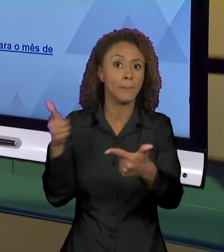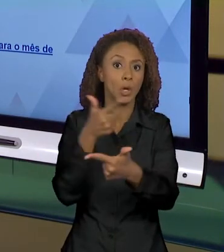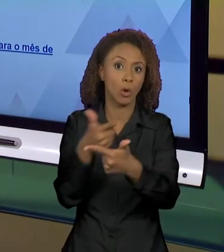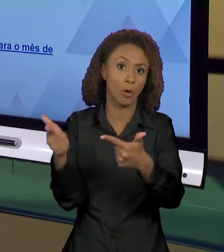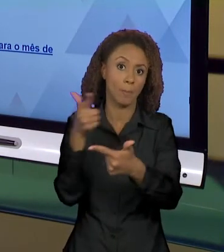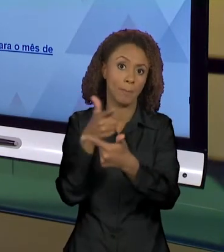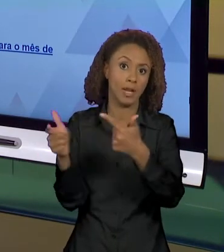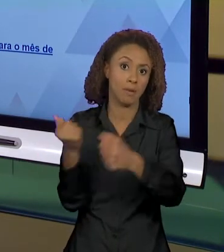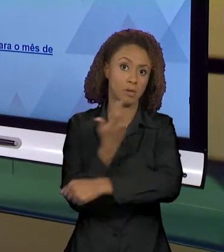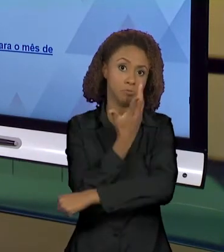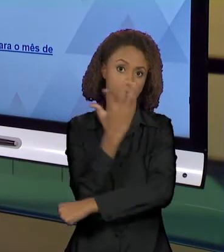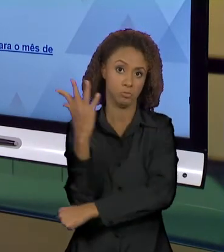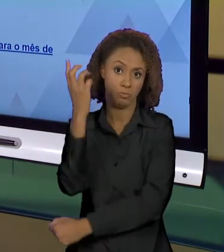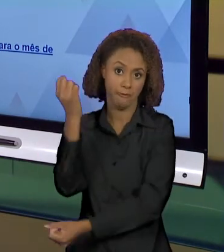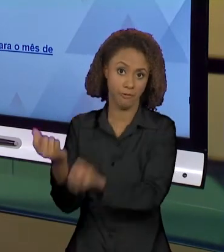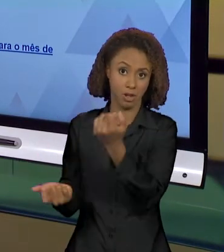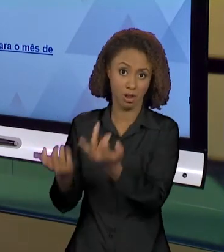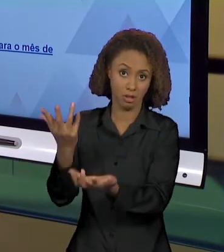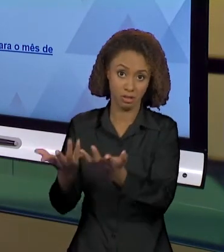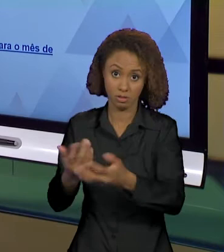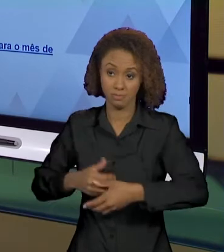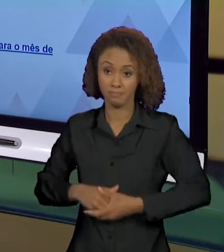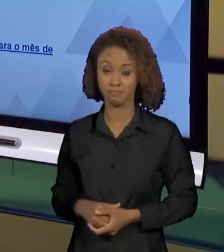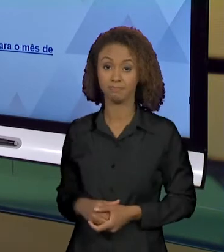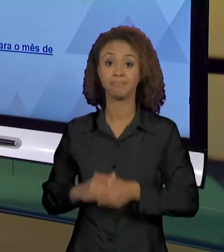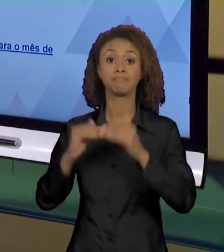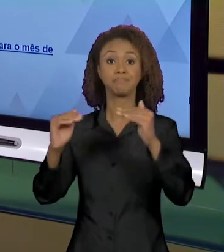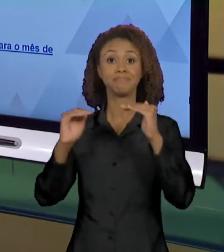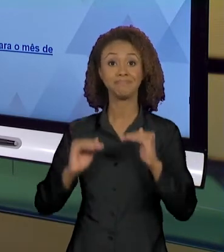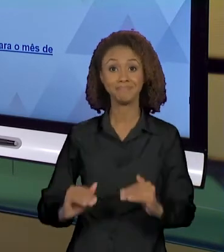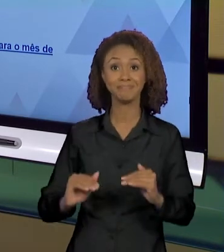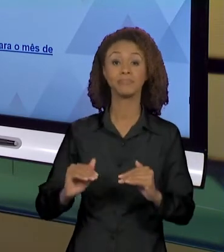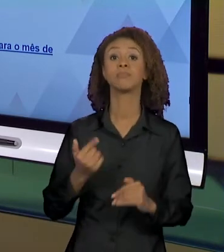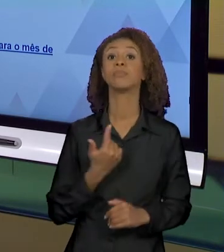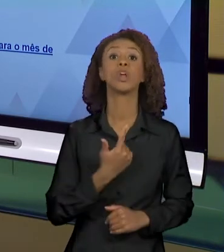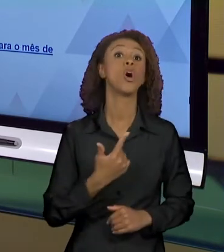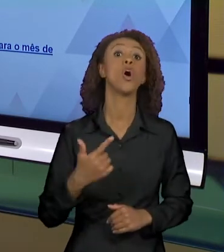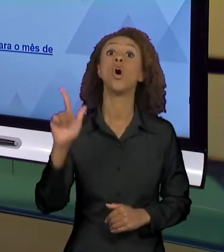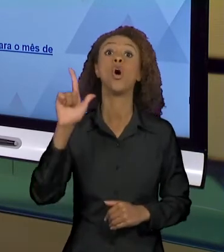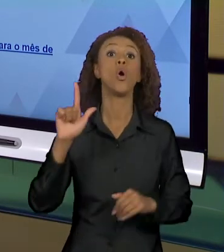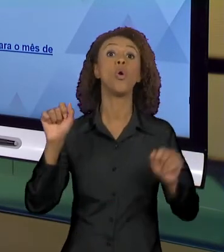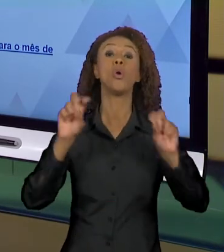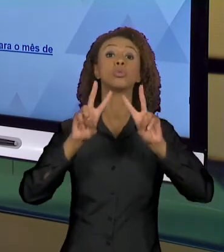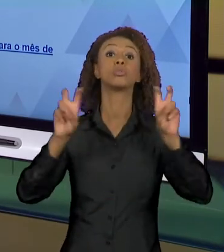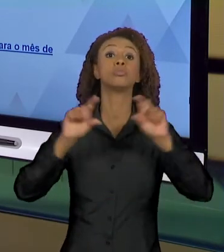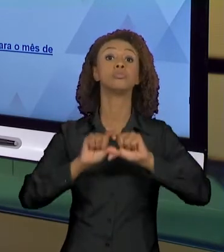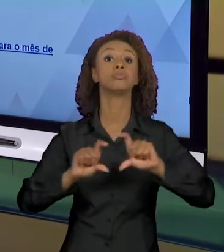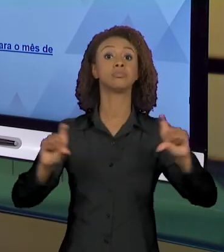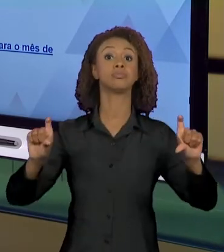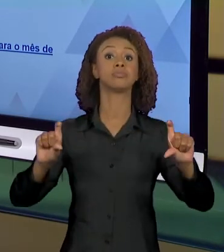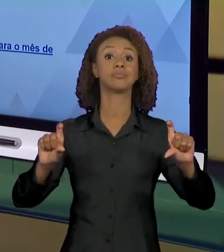AS QUEIMADAS NA AMAZÔNIA E AQUI EU JÁ TENHO UM OUTRO DENUNCIADO QUE VAI JUSTAMENTE TRABALHAR COM